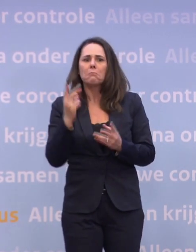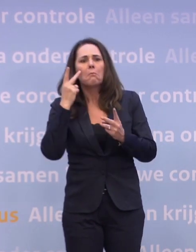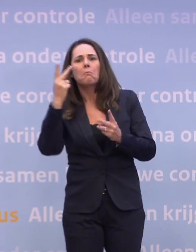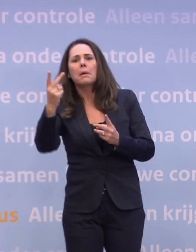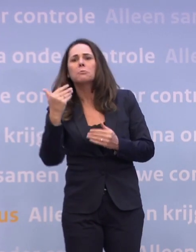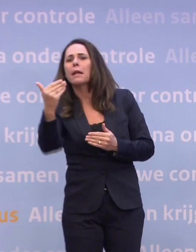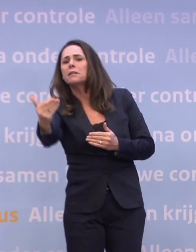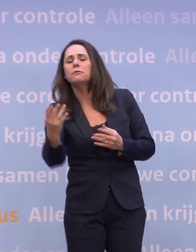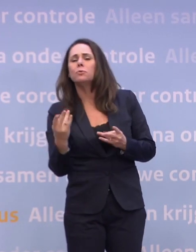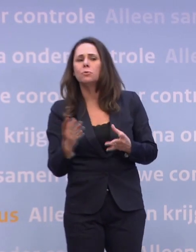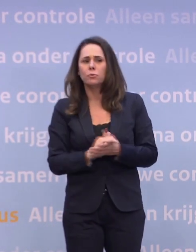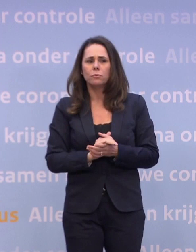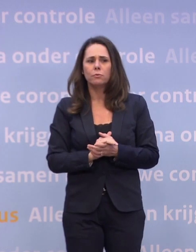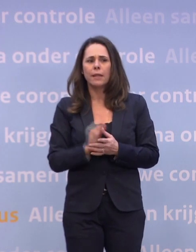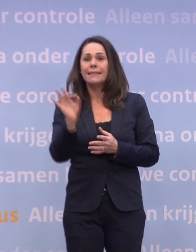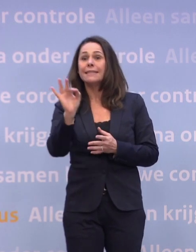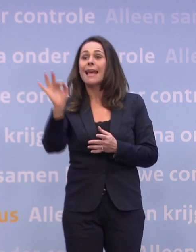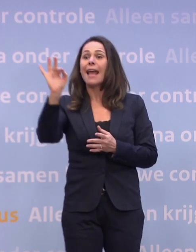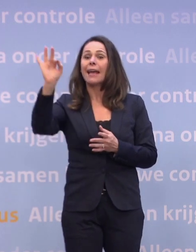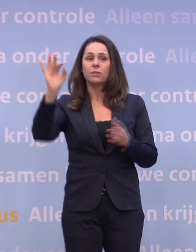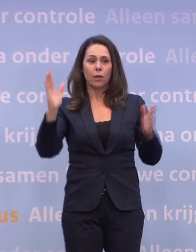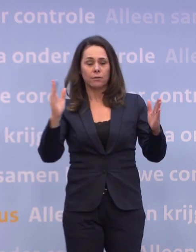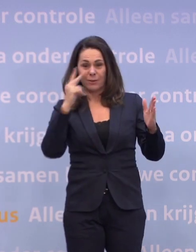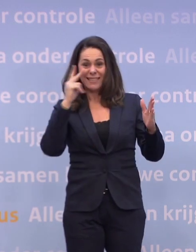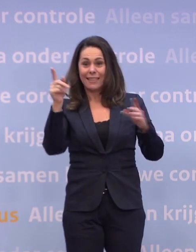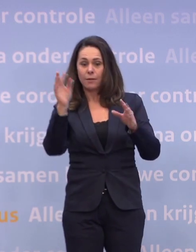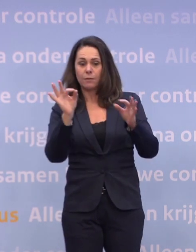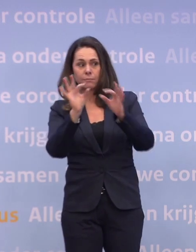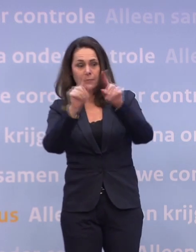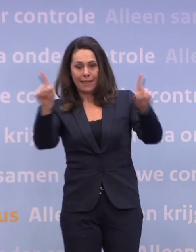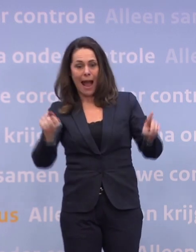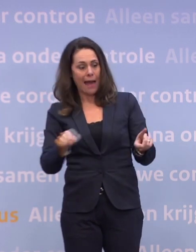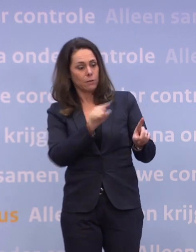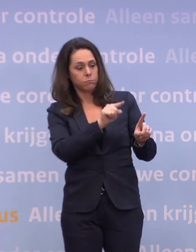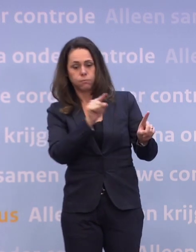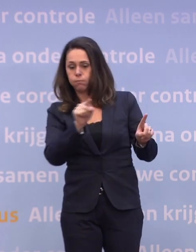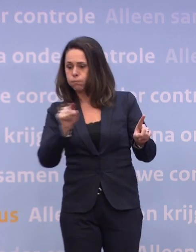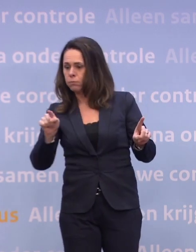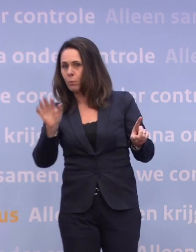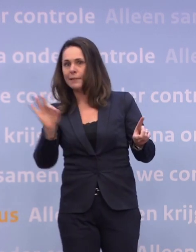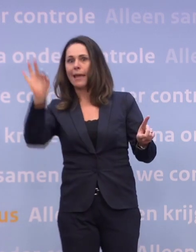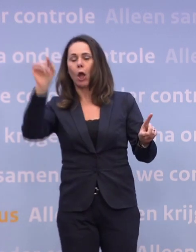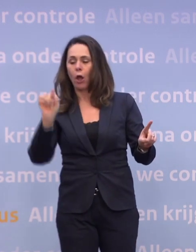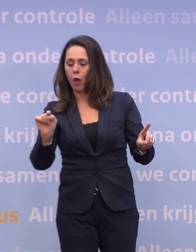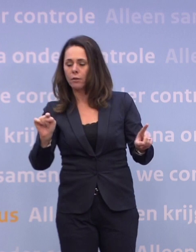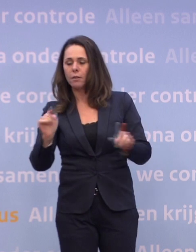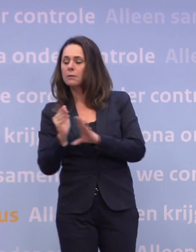Zij zien 'zeer ernstig' helemaal aan het uiteinde van die routekaart staan... ...met nog wel wat lockdownachtige maatregelen daarachter...